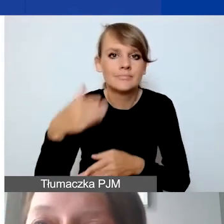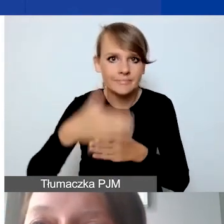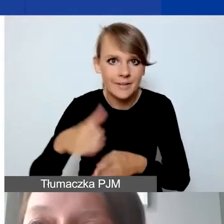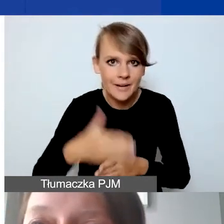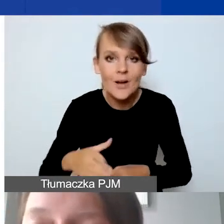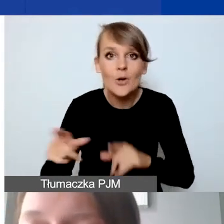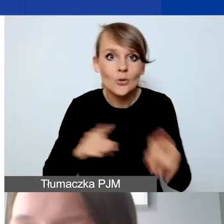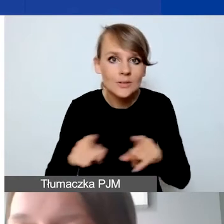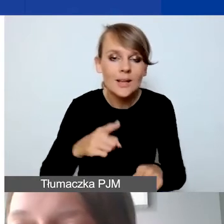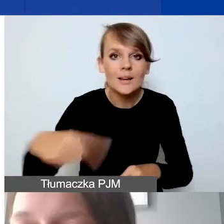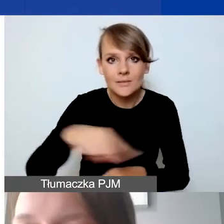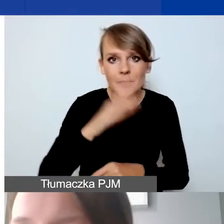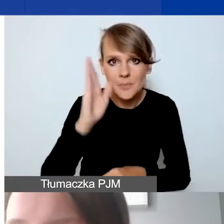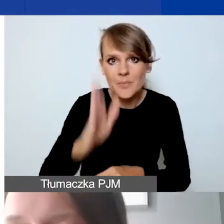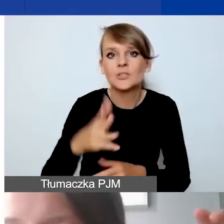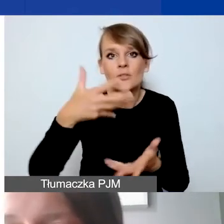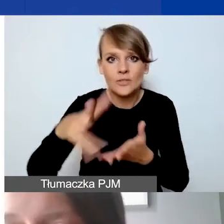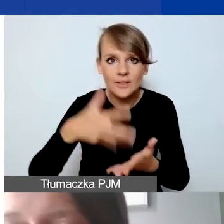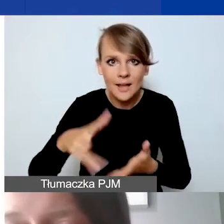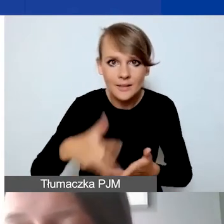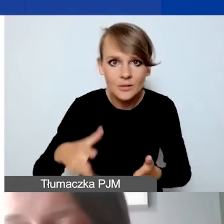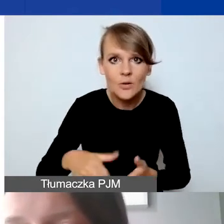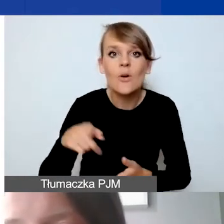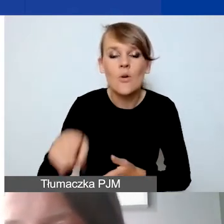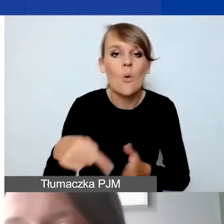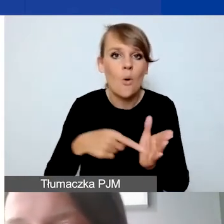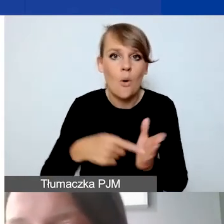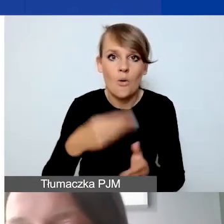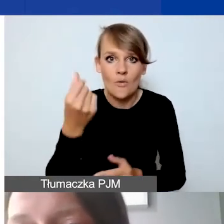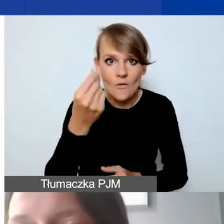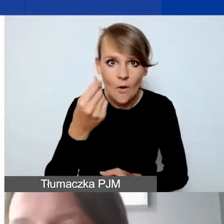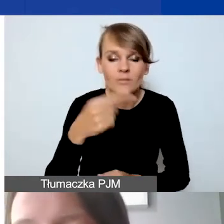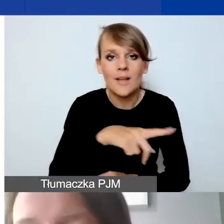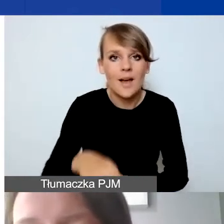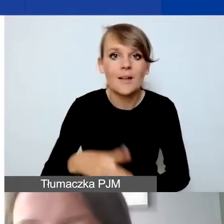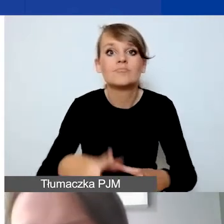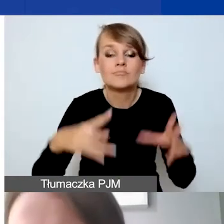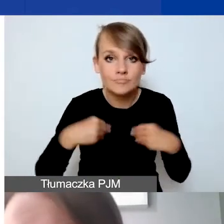że będą państwo wydatkowali dokładnie tę kwotę środków, które otrzymają państwo na konto,